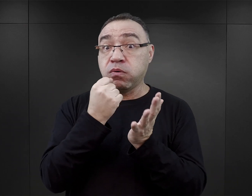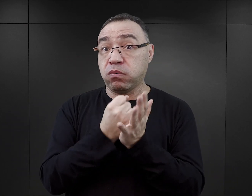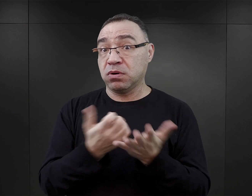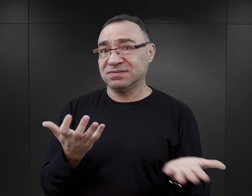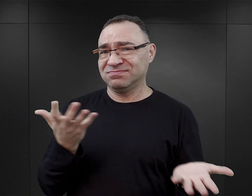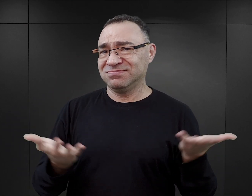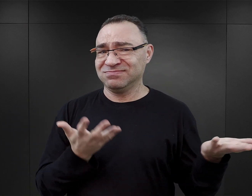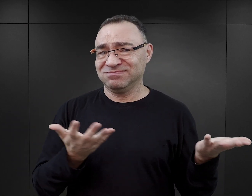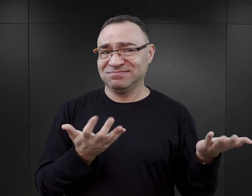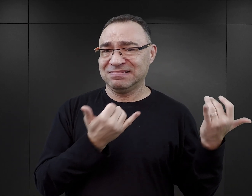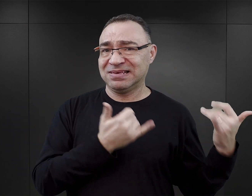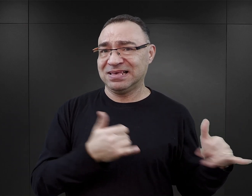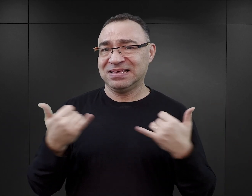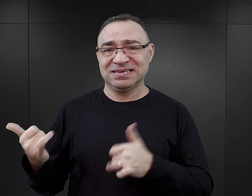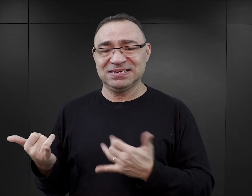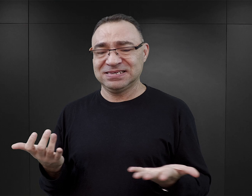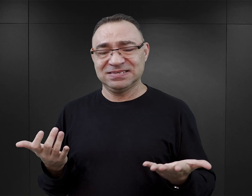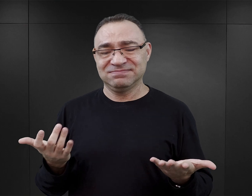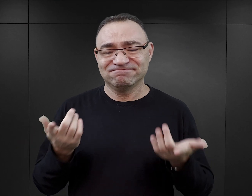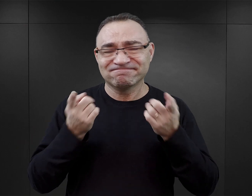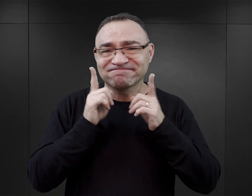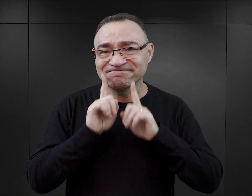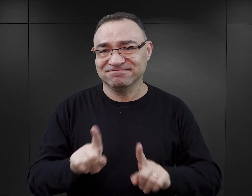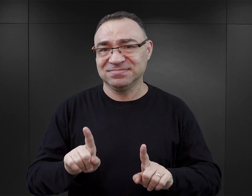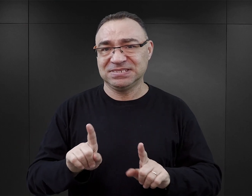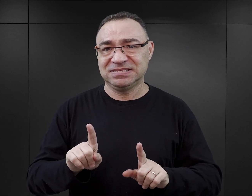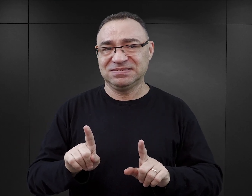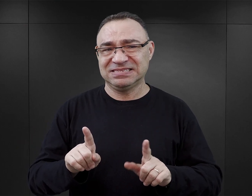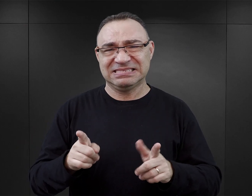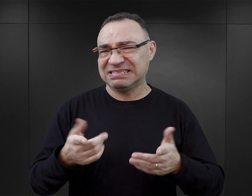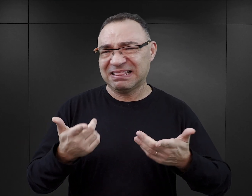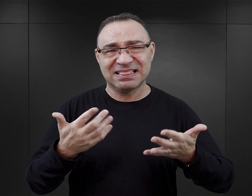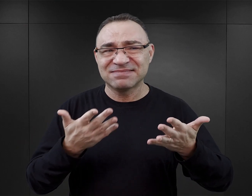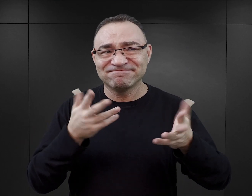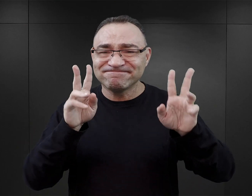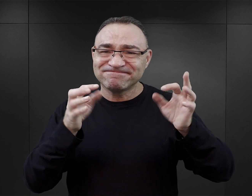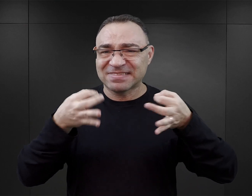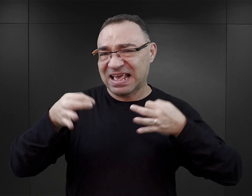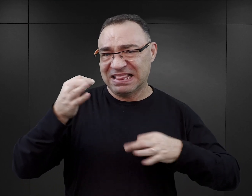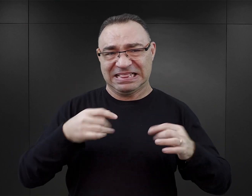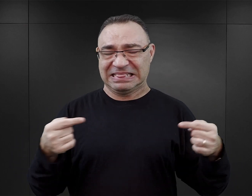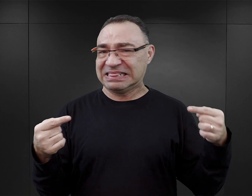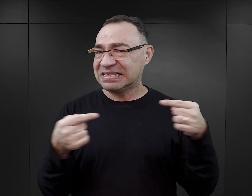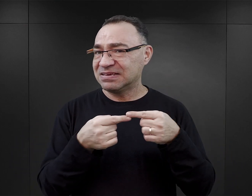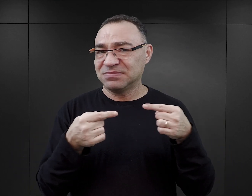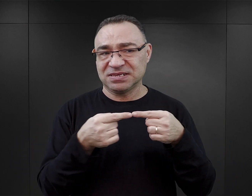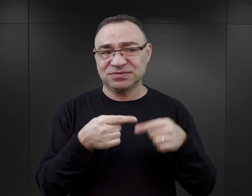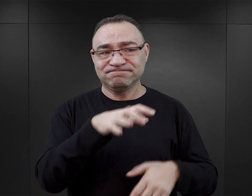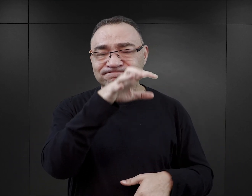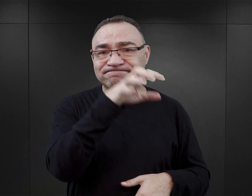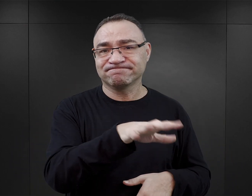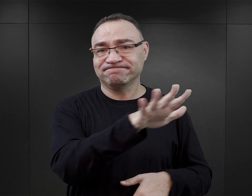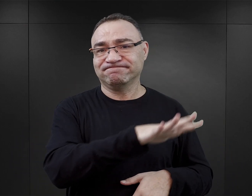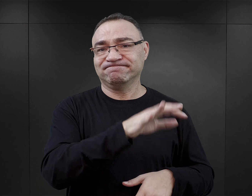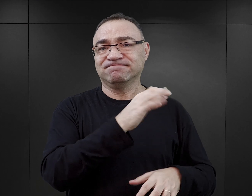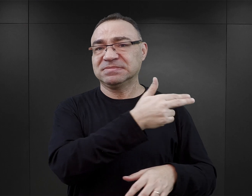Co jest... po prostu chyba niewłaściwe... nieeleganckie i nieodpowiednie w odniesieniu do Auschwitz.